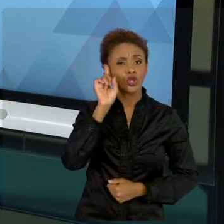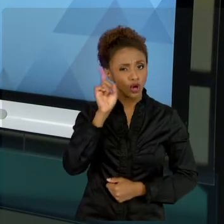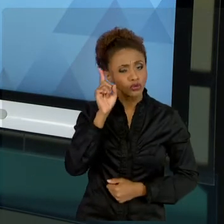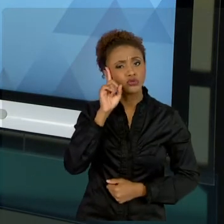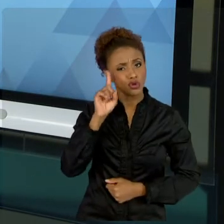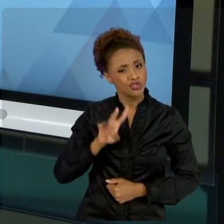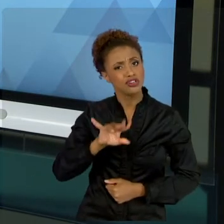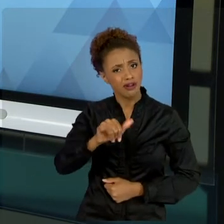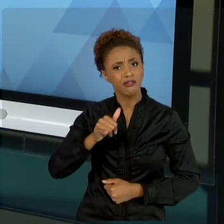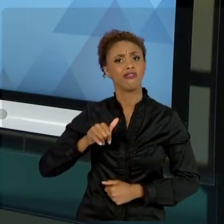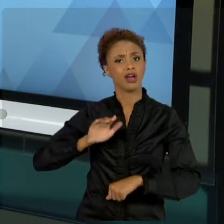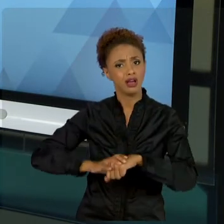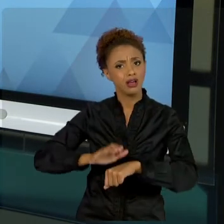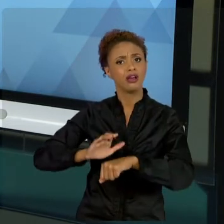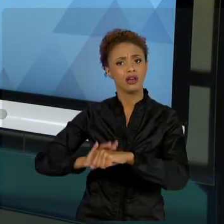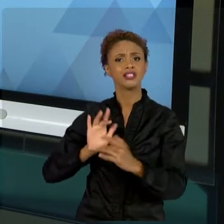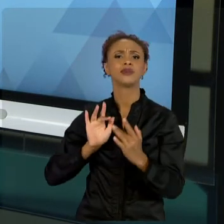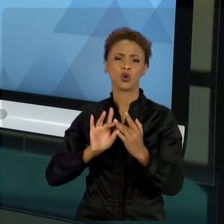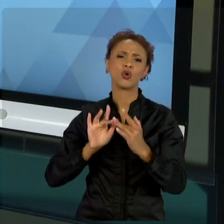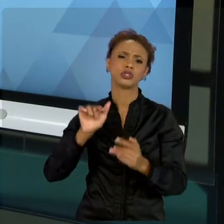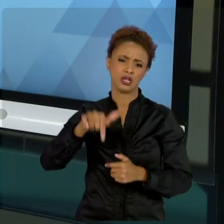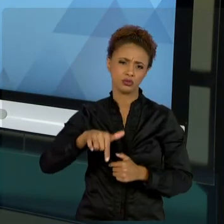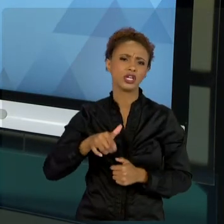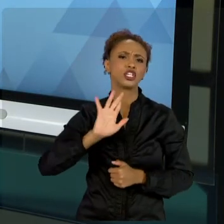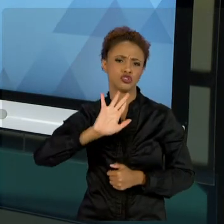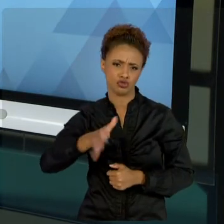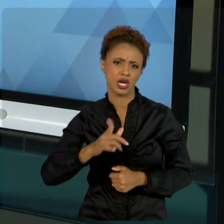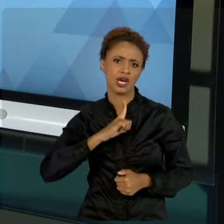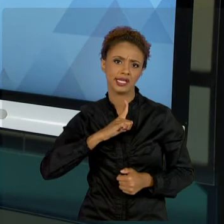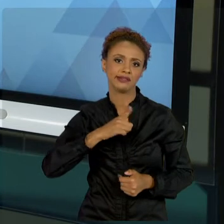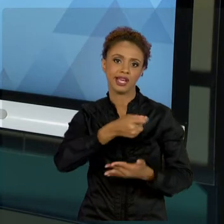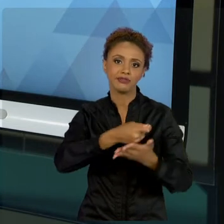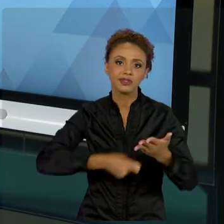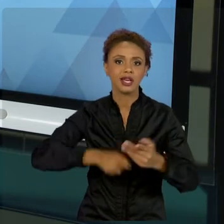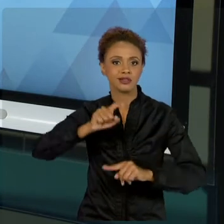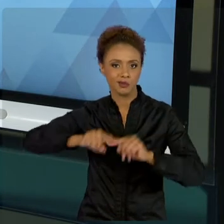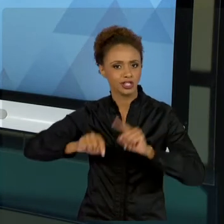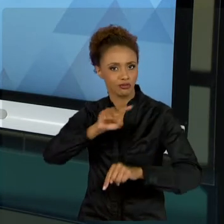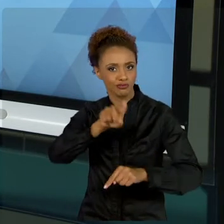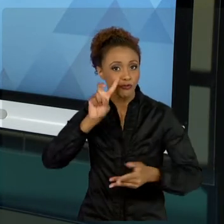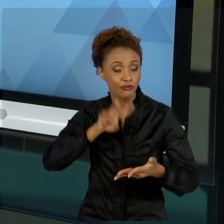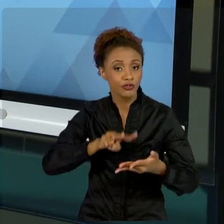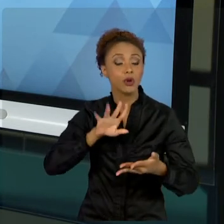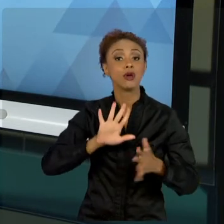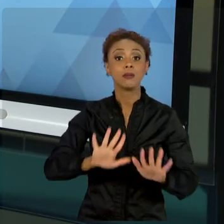CONTATO NOS MATERIAIS DISPONÍVEIS. MAS AQUI EU TROUXE UMA RESSALVA DE PROJETOS PÚBLICOS,